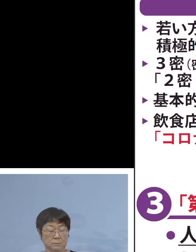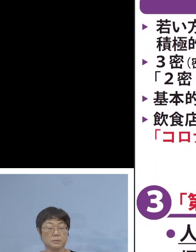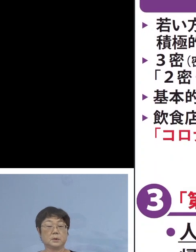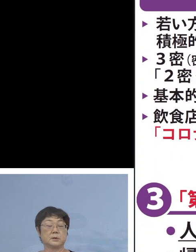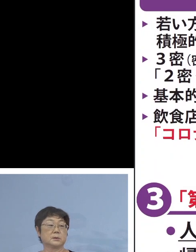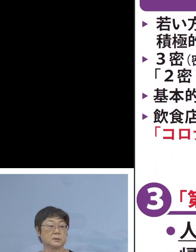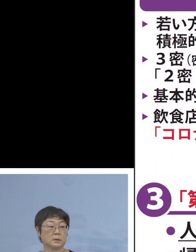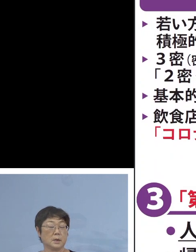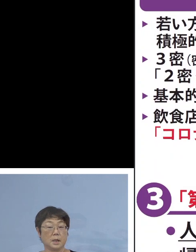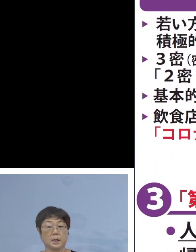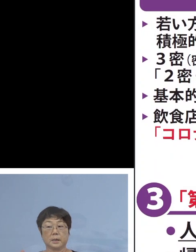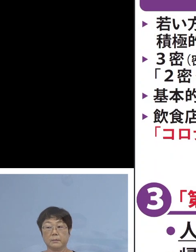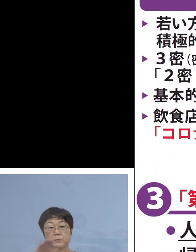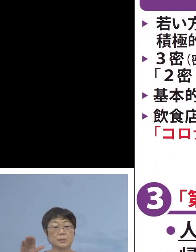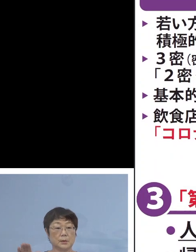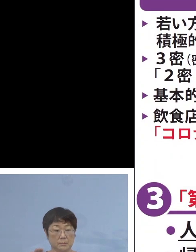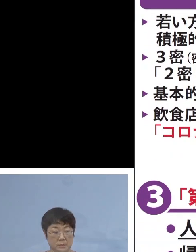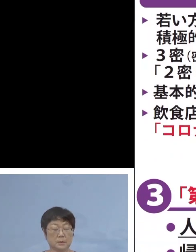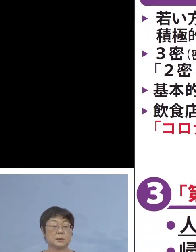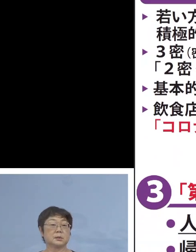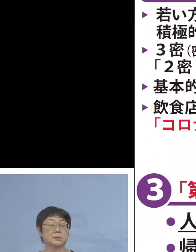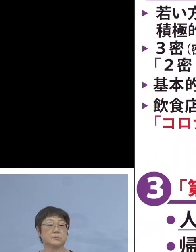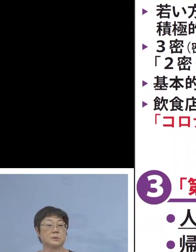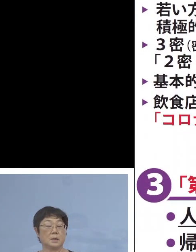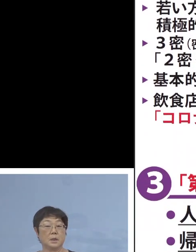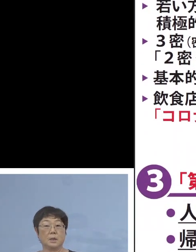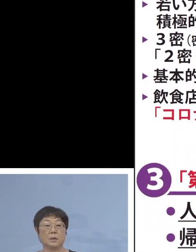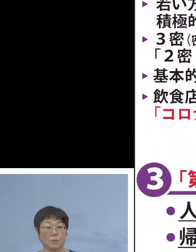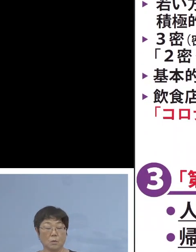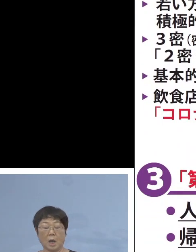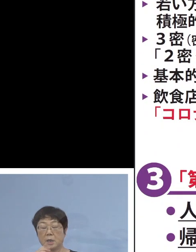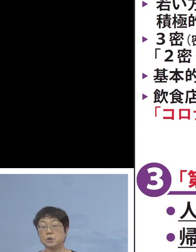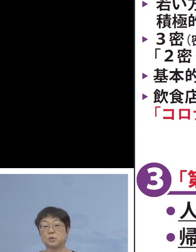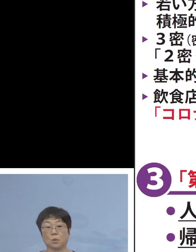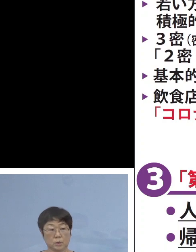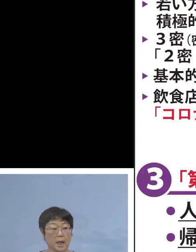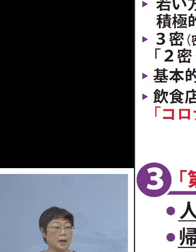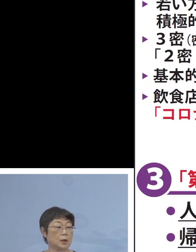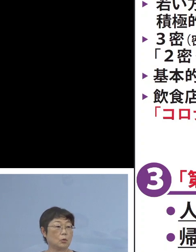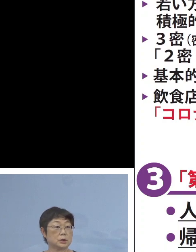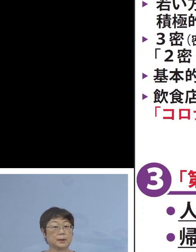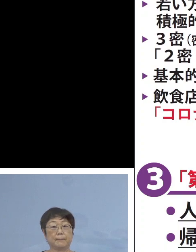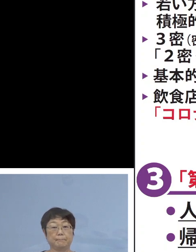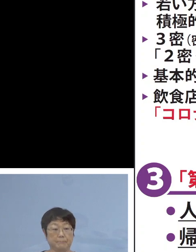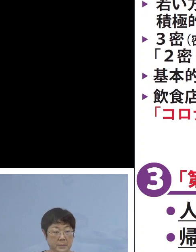県民の皆様方に おかれましては 今回の飲食店の営業時間の短縮